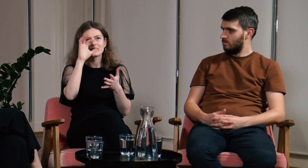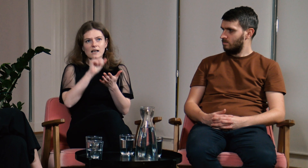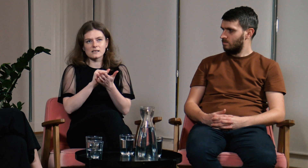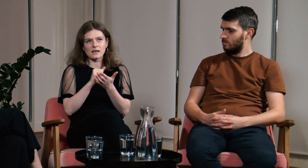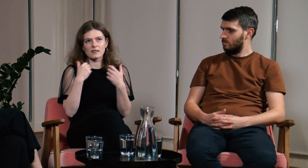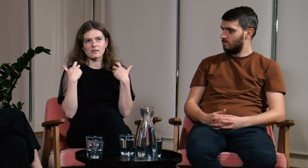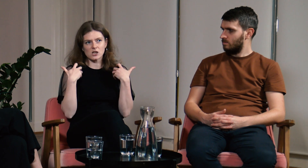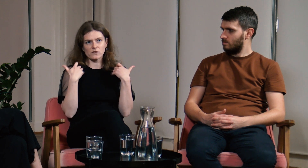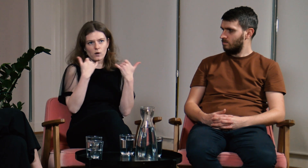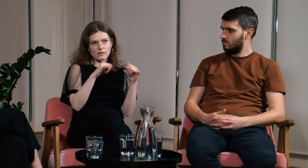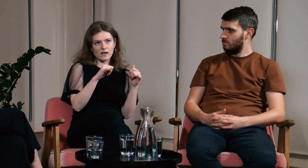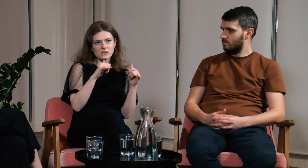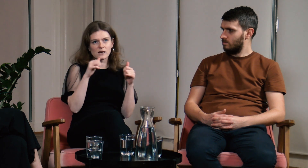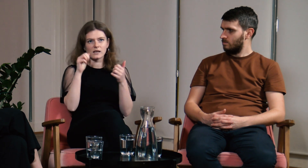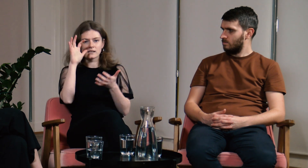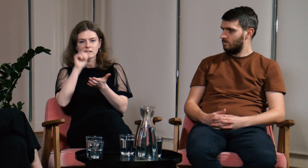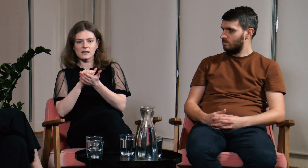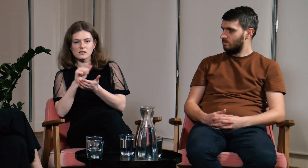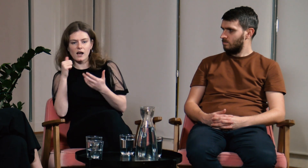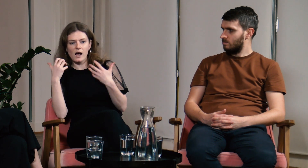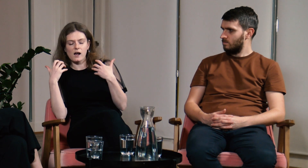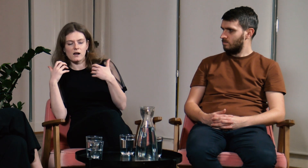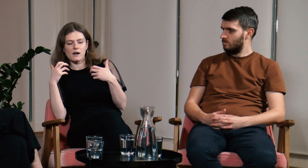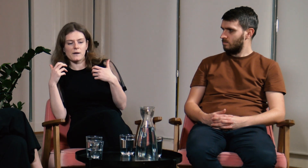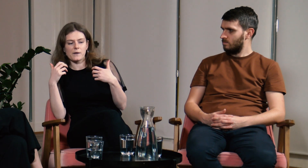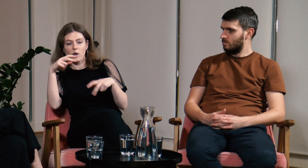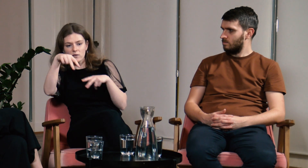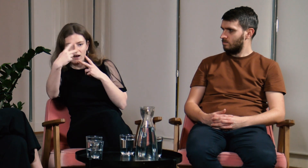Jednak inna sytuacja jest na zajęciach stacjonarnych,